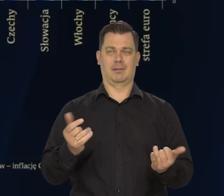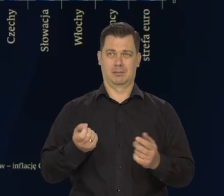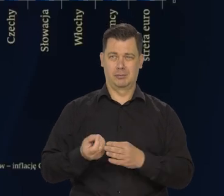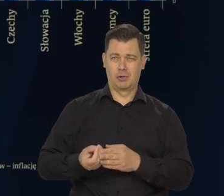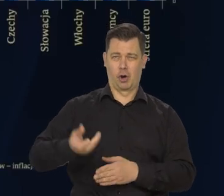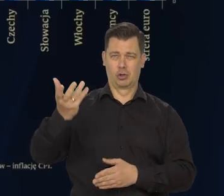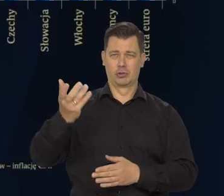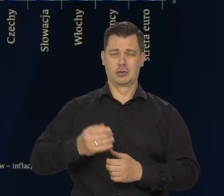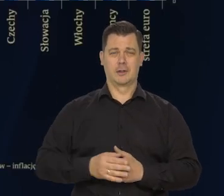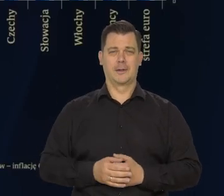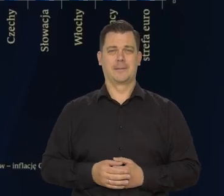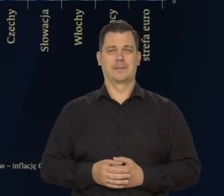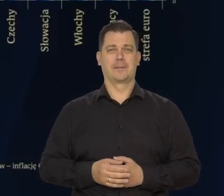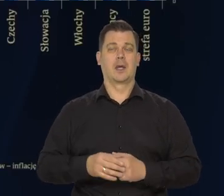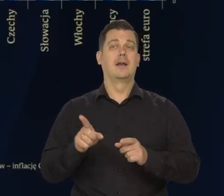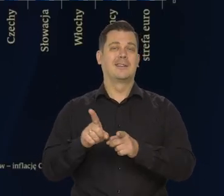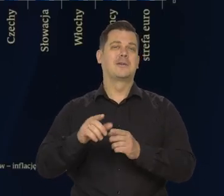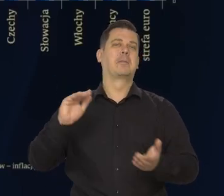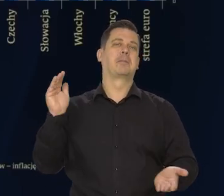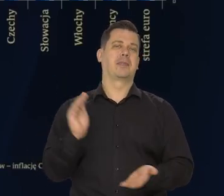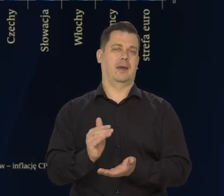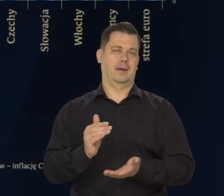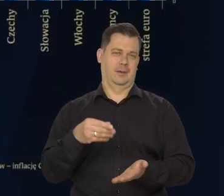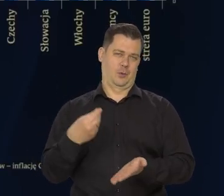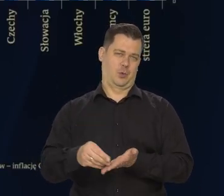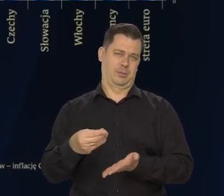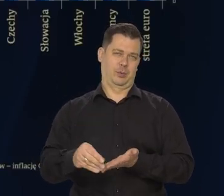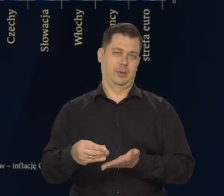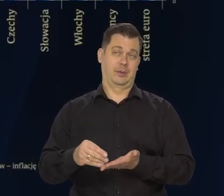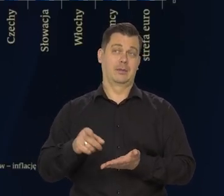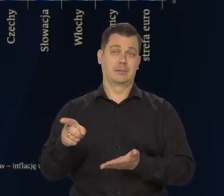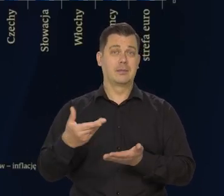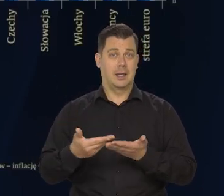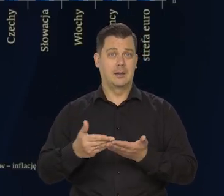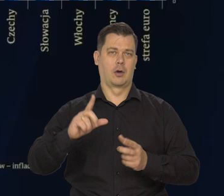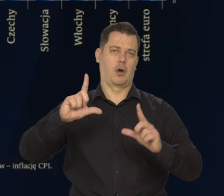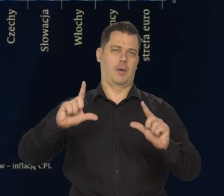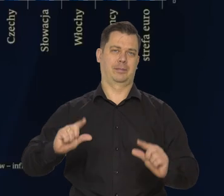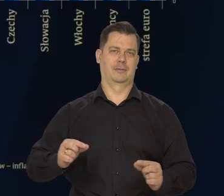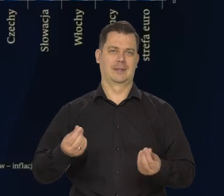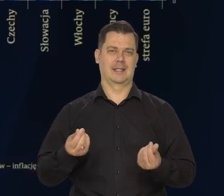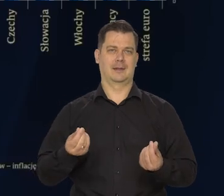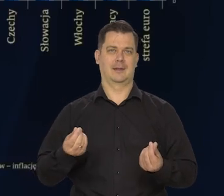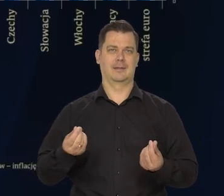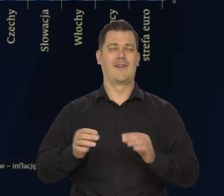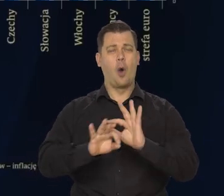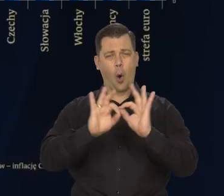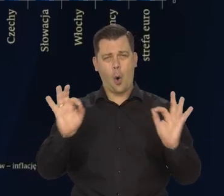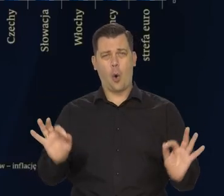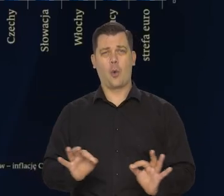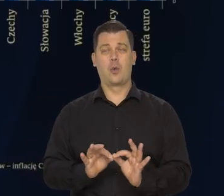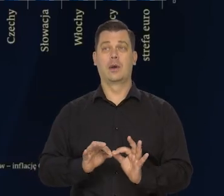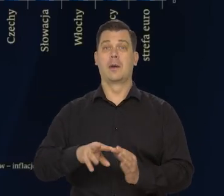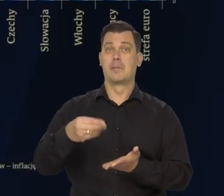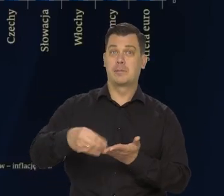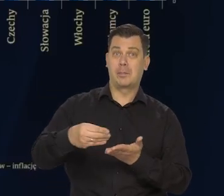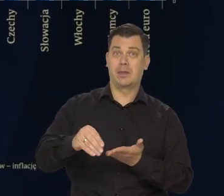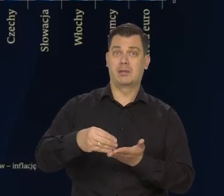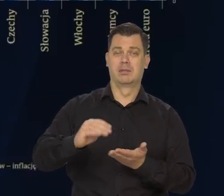No, ale też osłabienie popytu sprzyja obniżaniu się inflacji. Generalnie popyt słabnie.